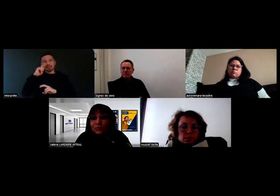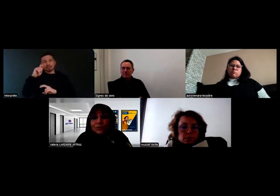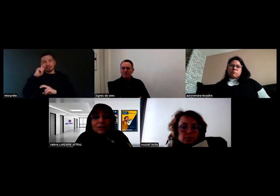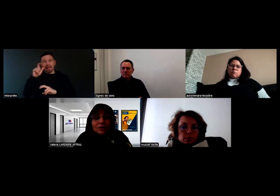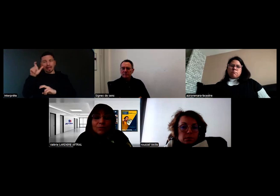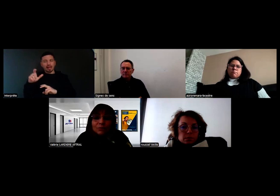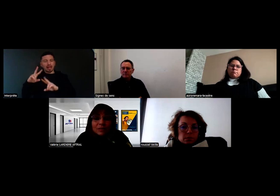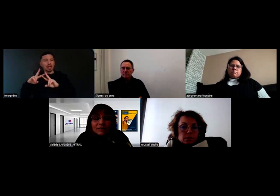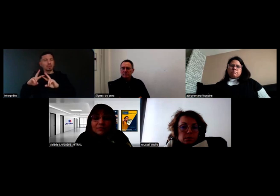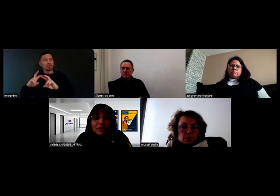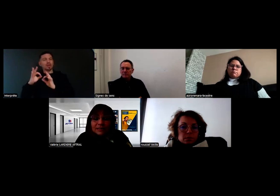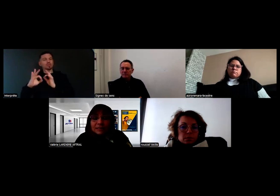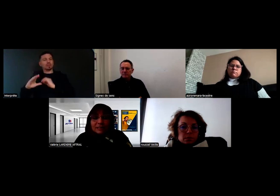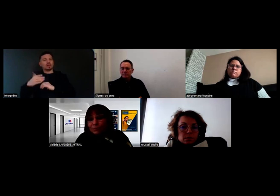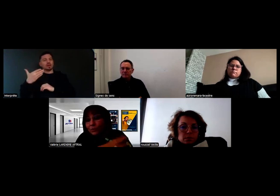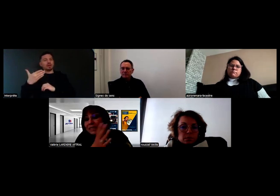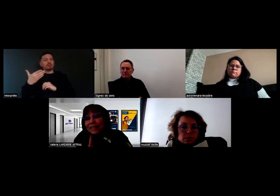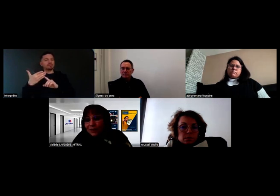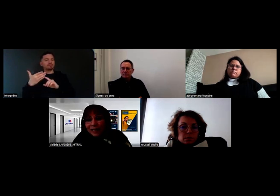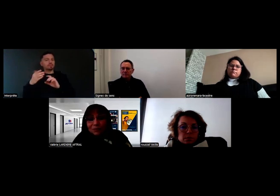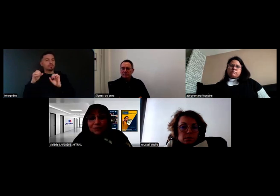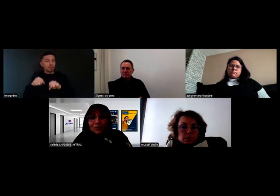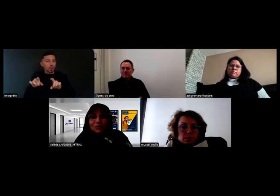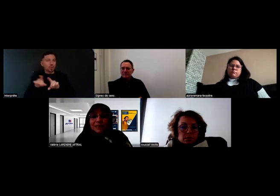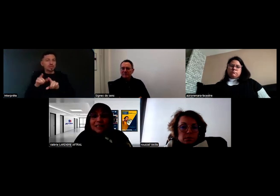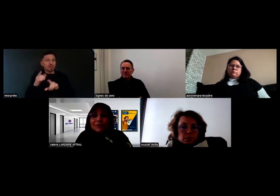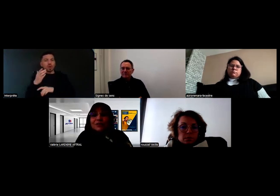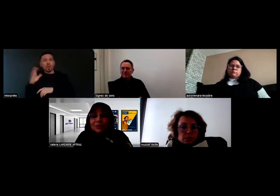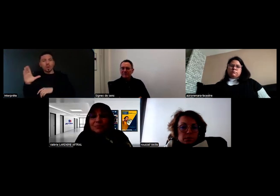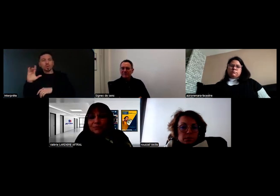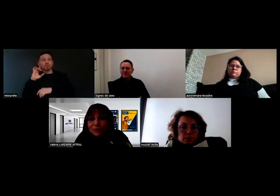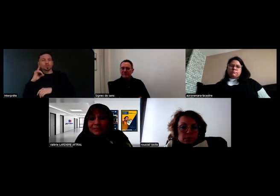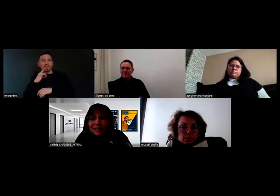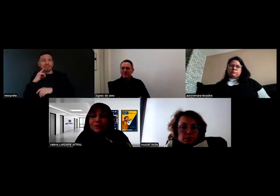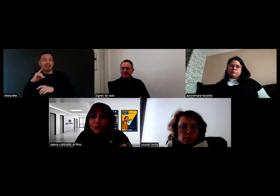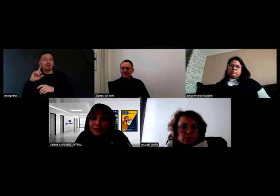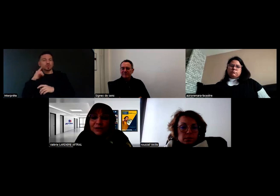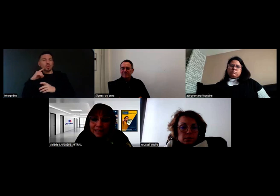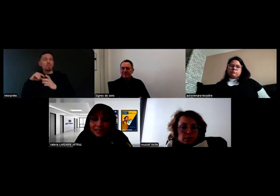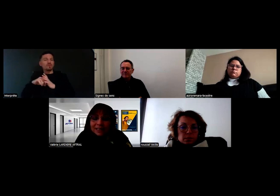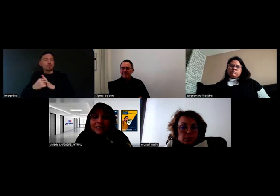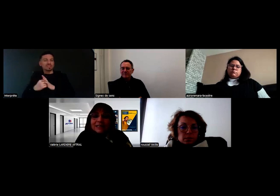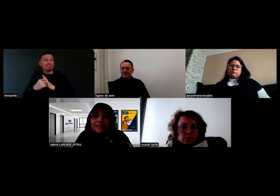que ça peut aussi s'étendre à d'autres surdités et pas seulement les profonds sévères. En tout cas dans le texte,